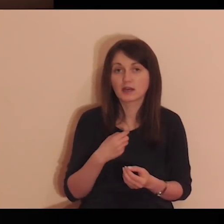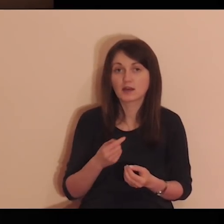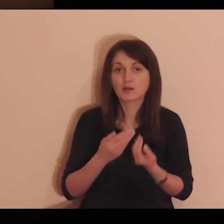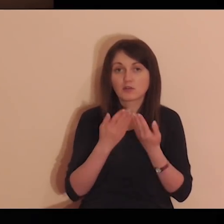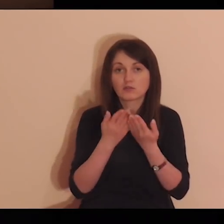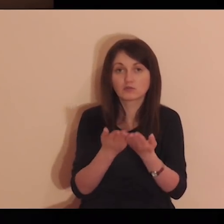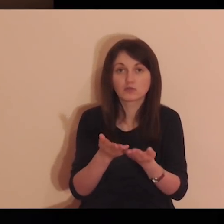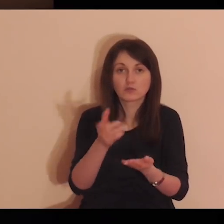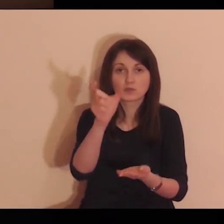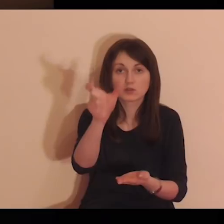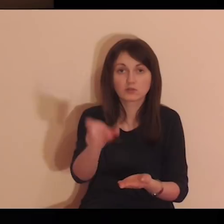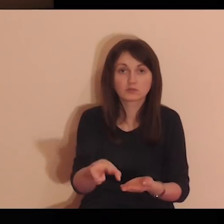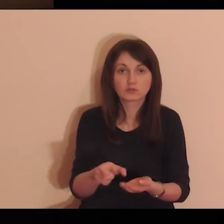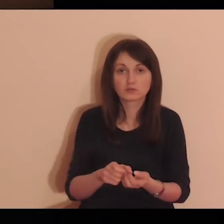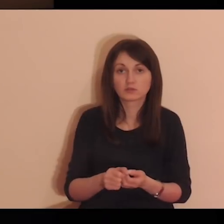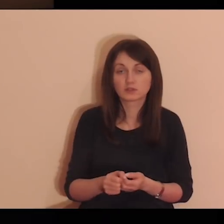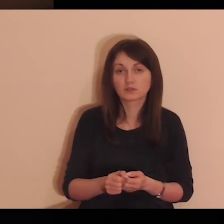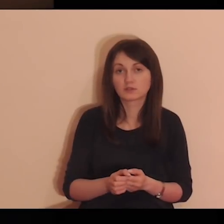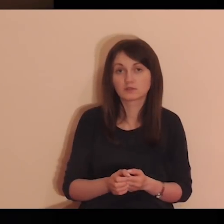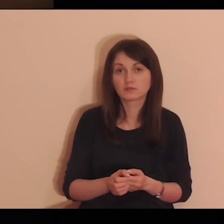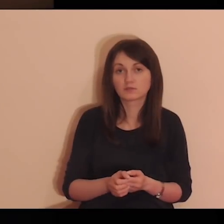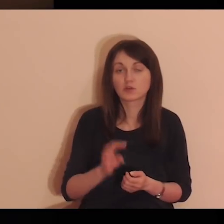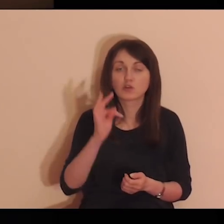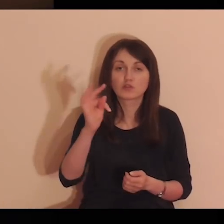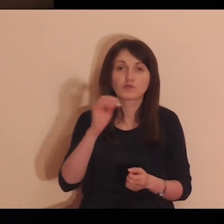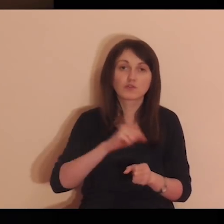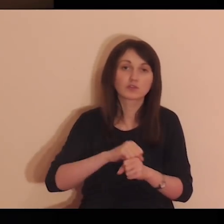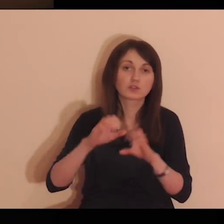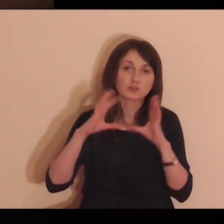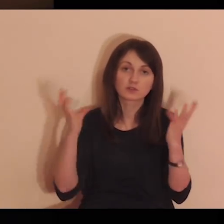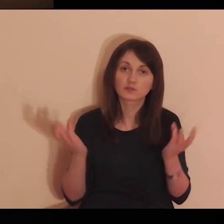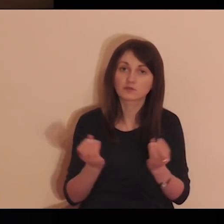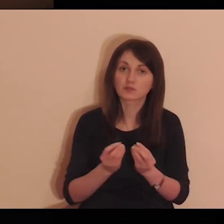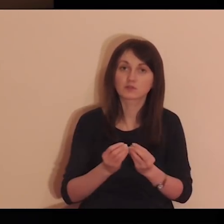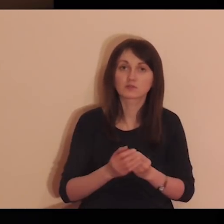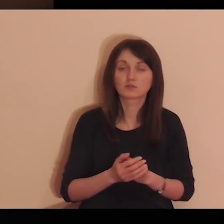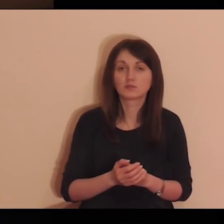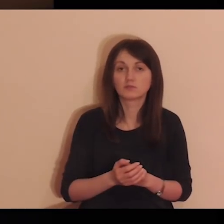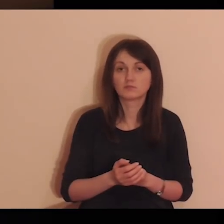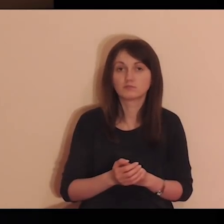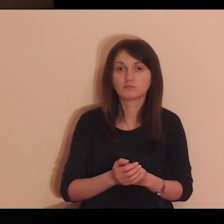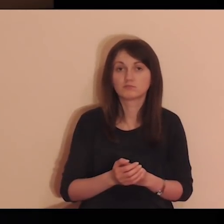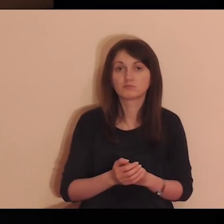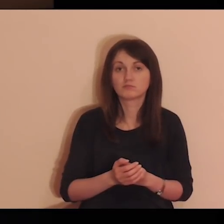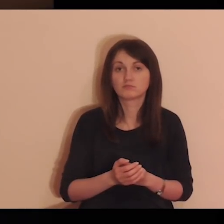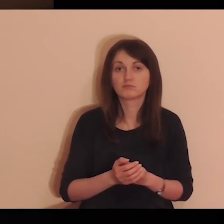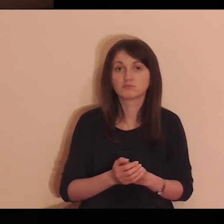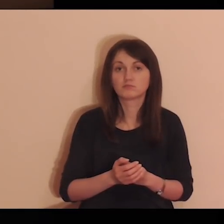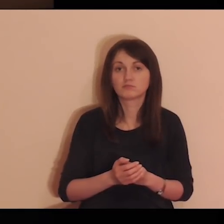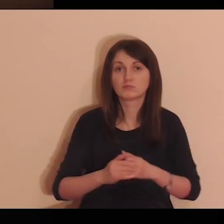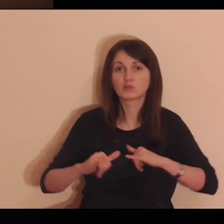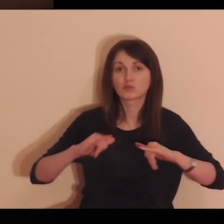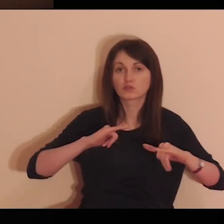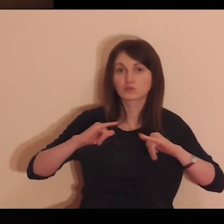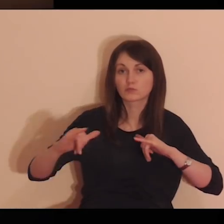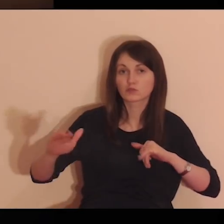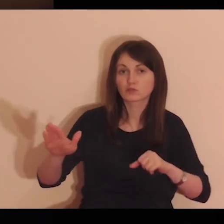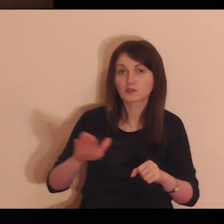Ty mi to wszystko dałeś - Tobie to, Panie, oddaję. Twoje jest wszystko.